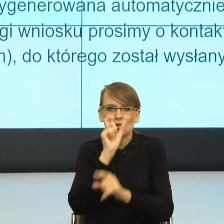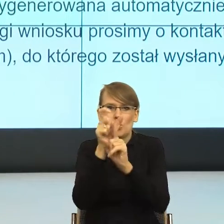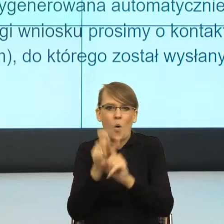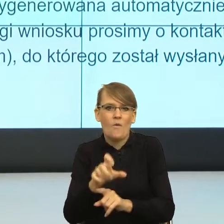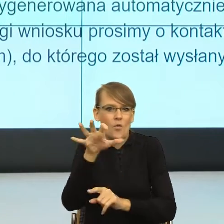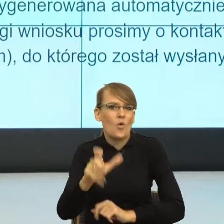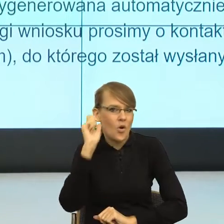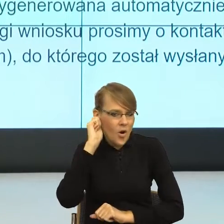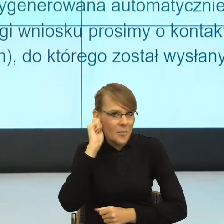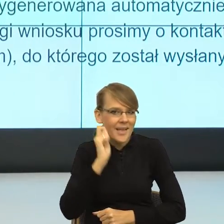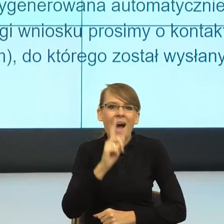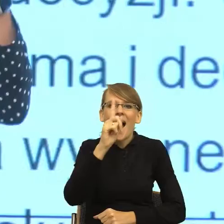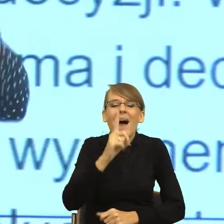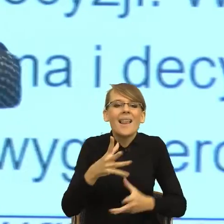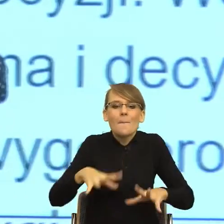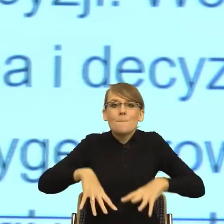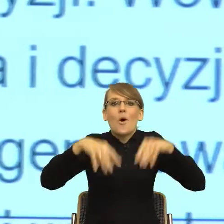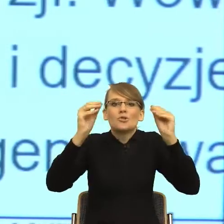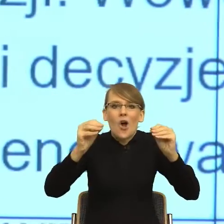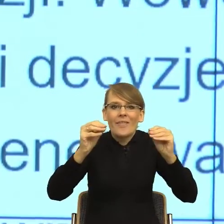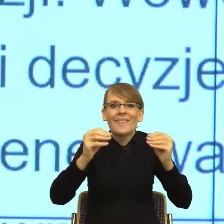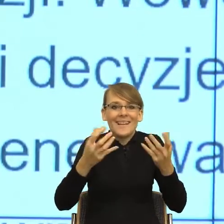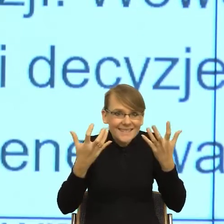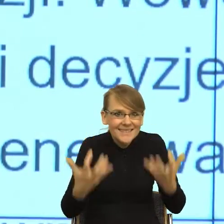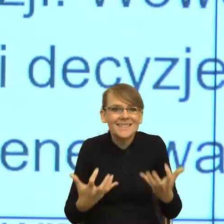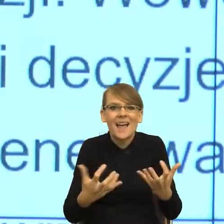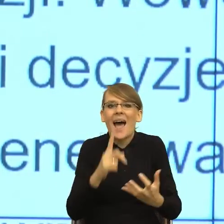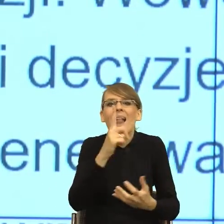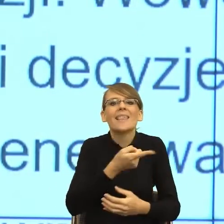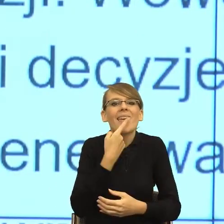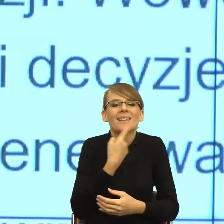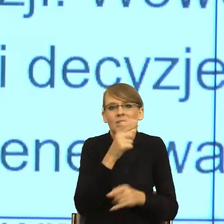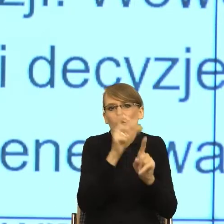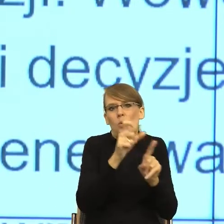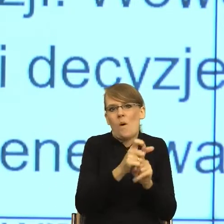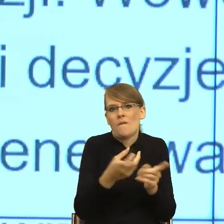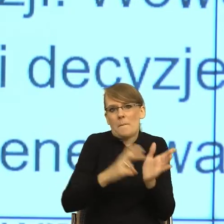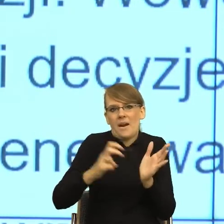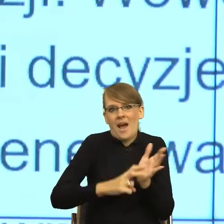kiedy jeszcze postulat jest piękny, natomiast język nie nadąża. To jest pierwsza sprawa. Druga sprawa.